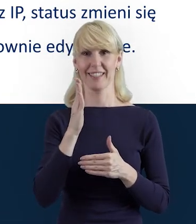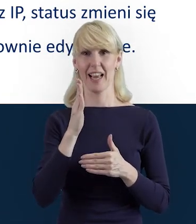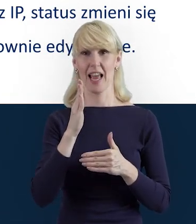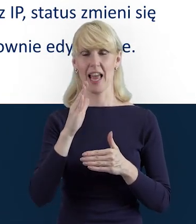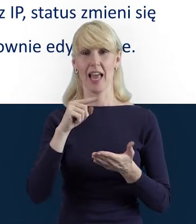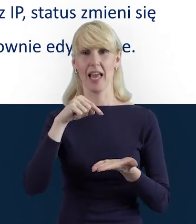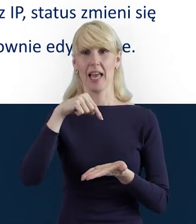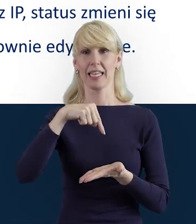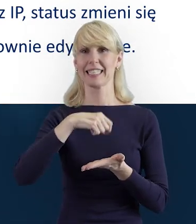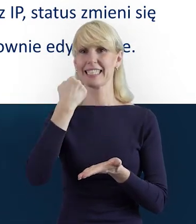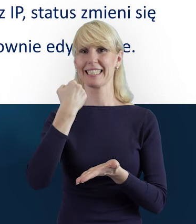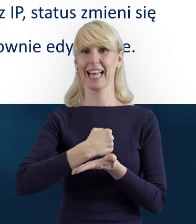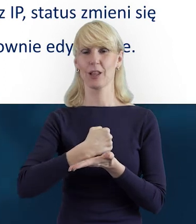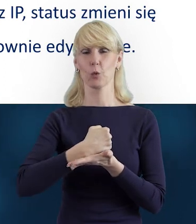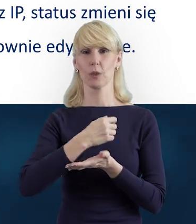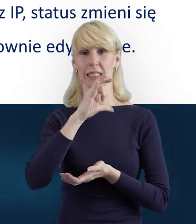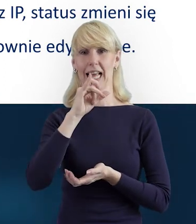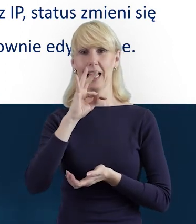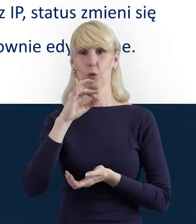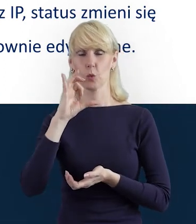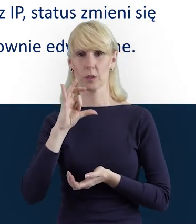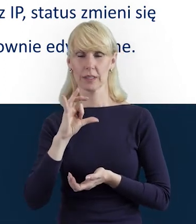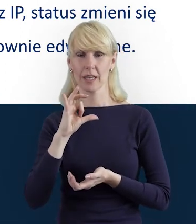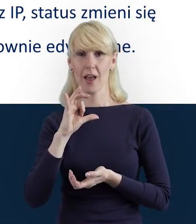Beneficjent nie ma możliwości ich ponownej edycji.